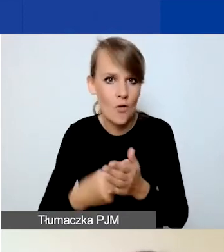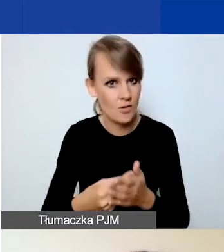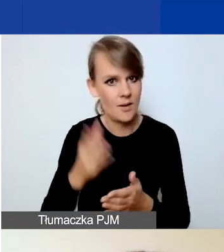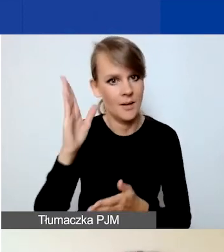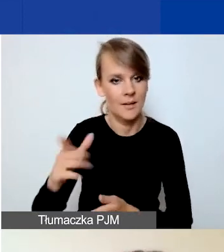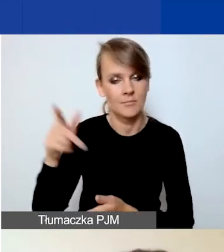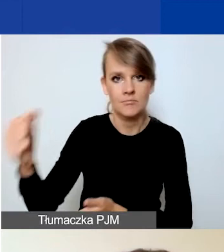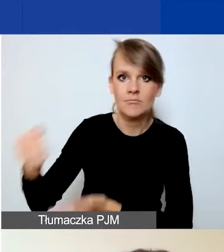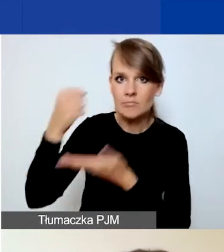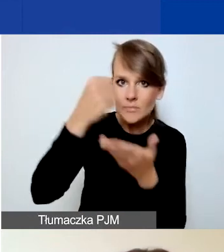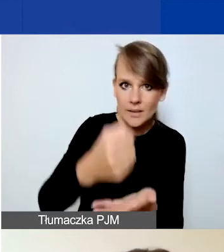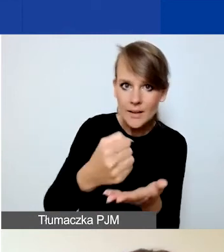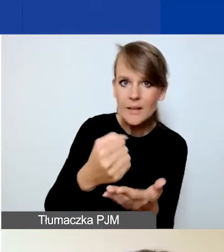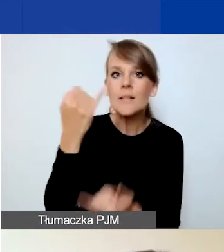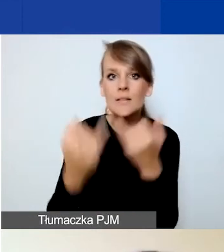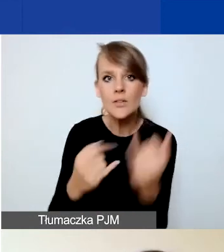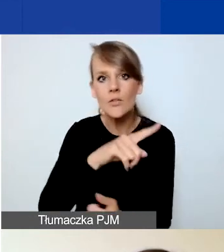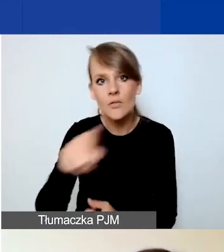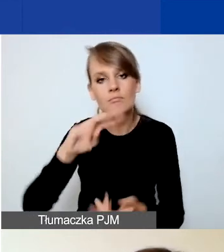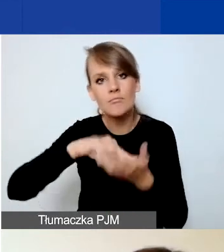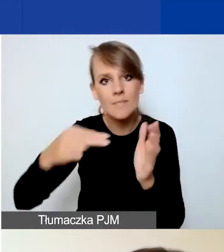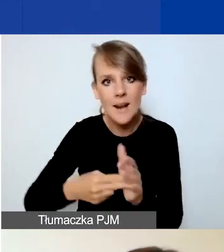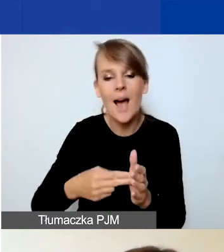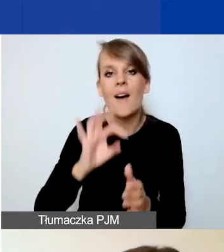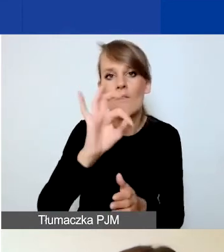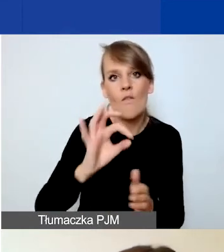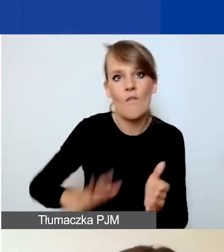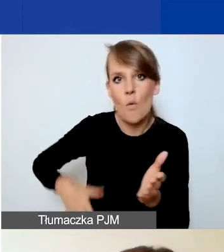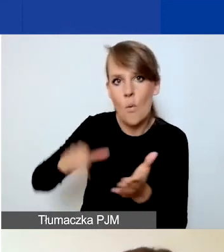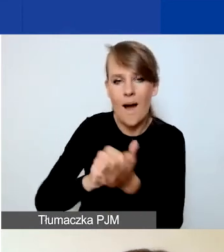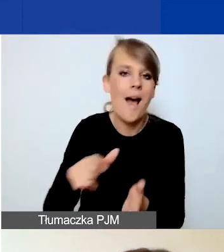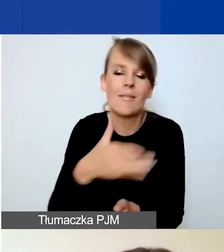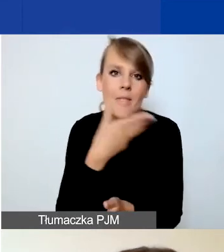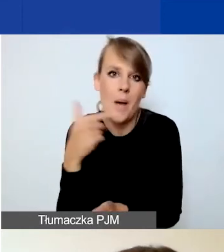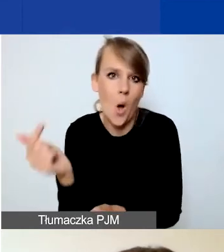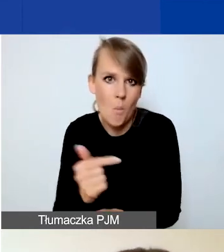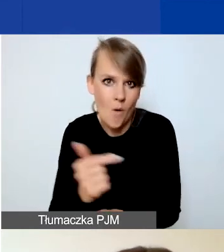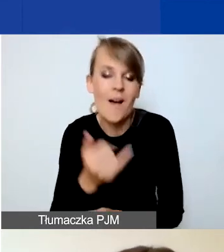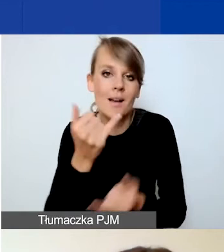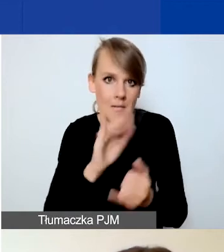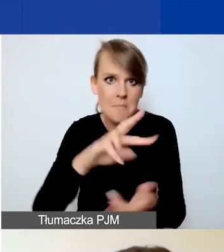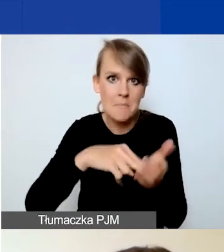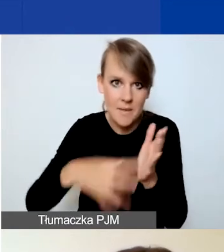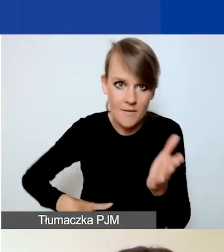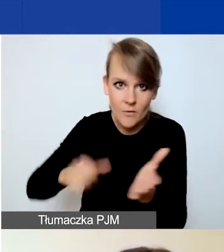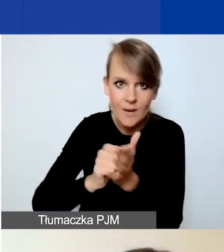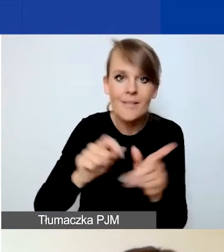Jeżeli przewidzicie wkład własny, który jest nieobowiązkowy w tym projekcie, to on też zostanie wykazany w podsumowaniu